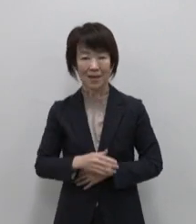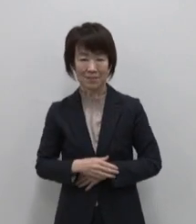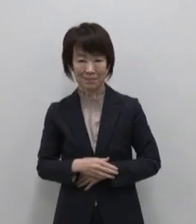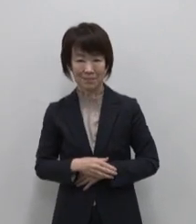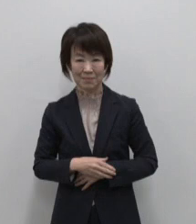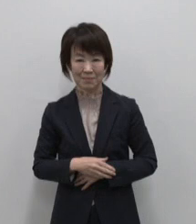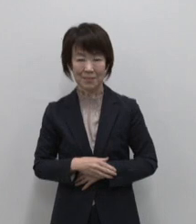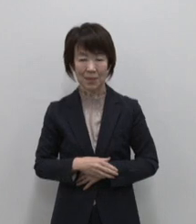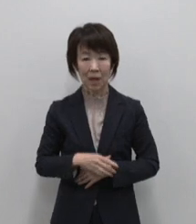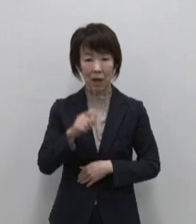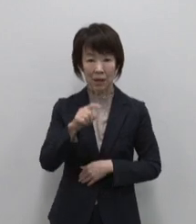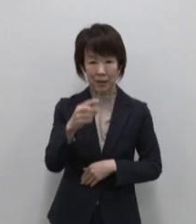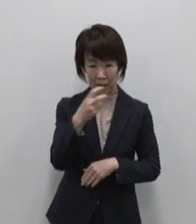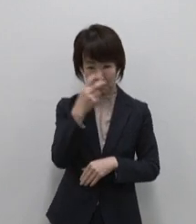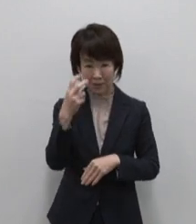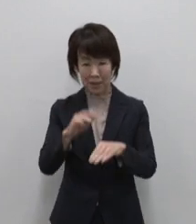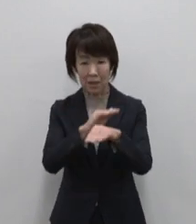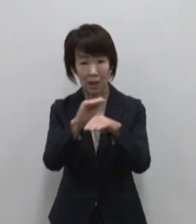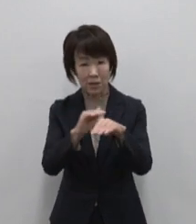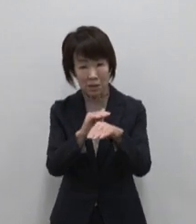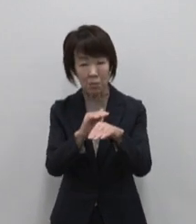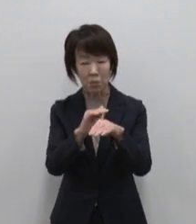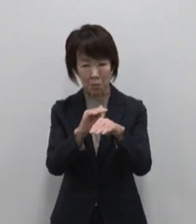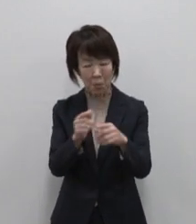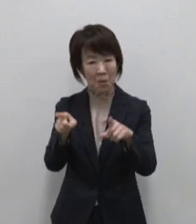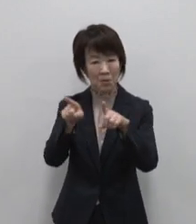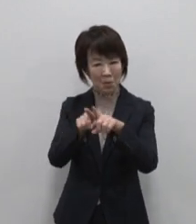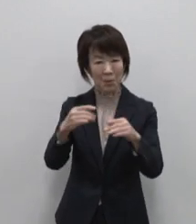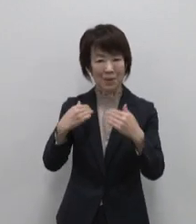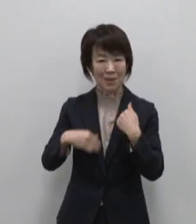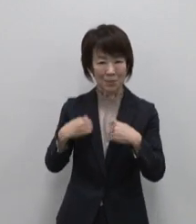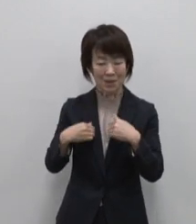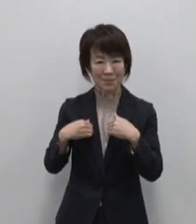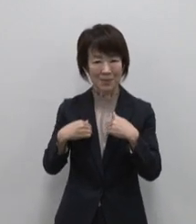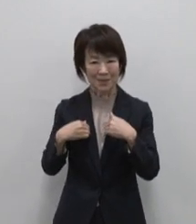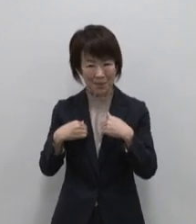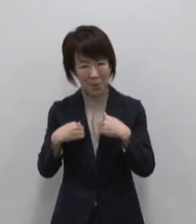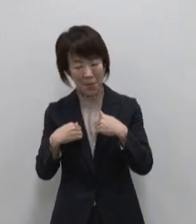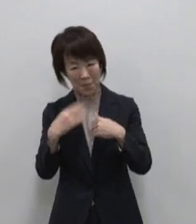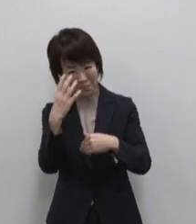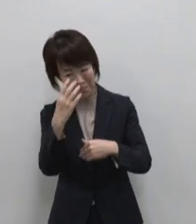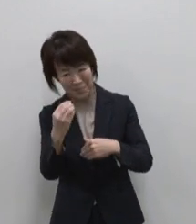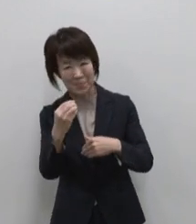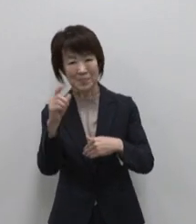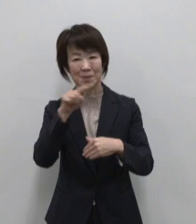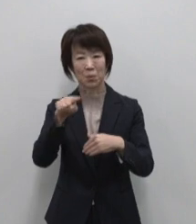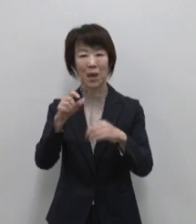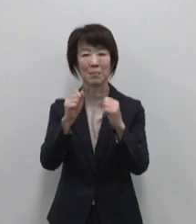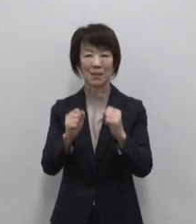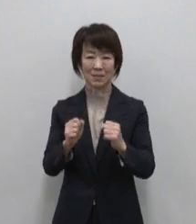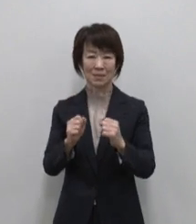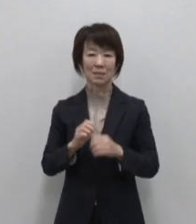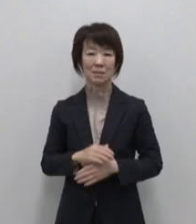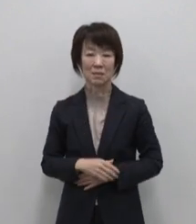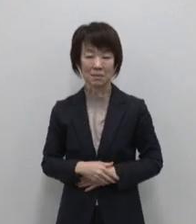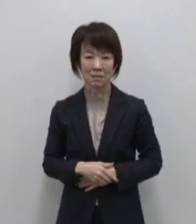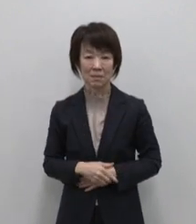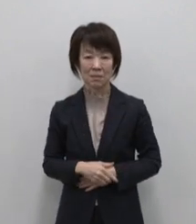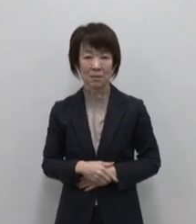あなたが見つけた宝物をともに 楽しみ 面白がる人がそこにいます